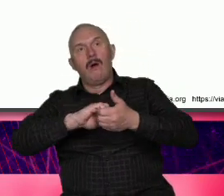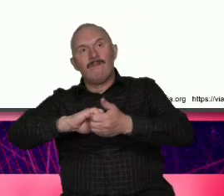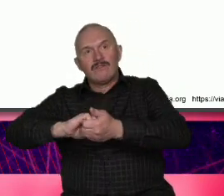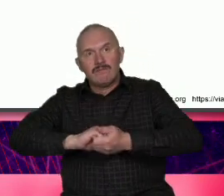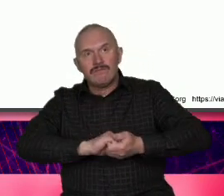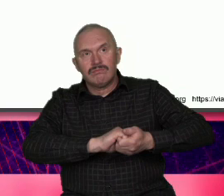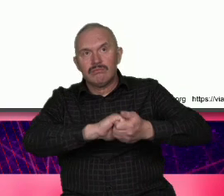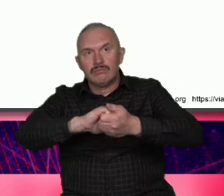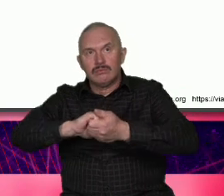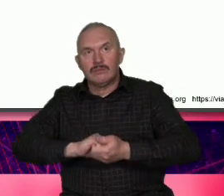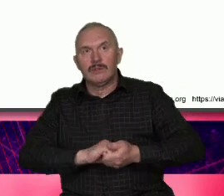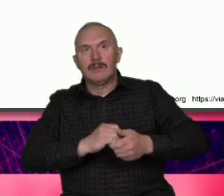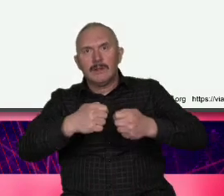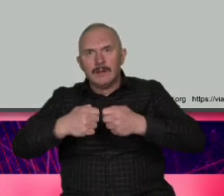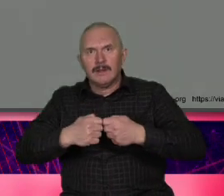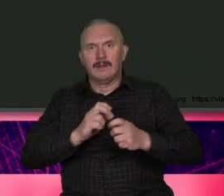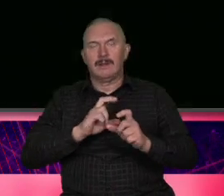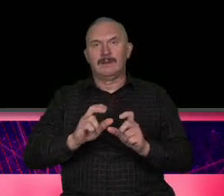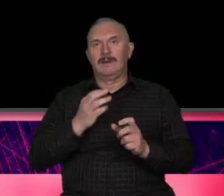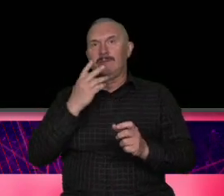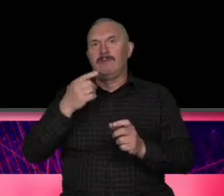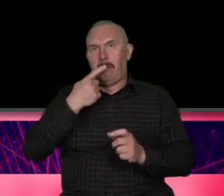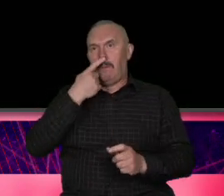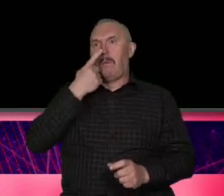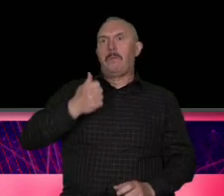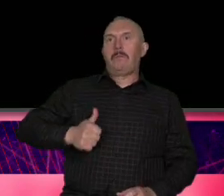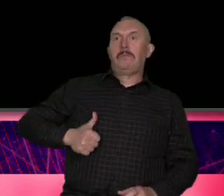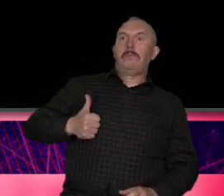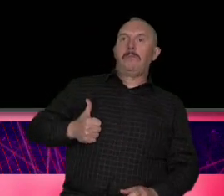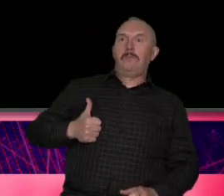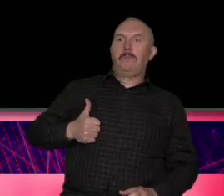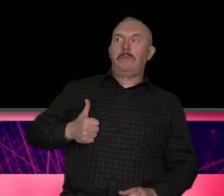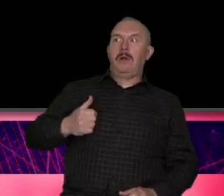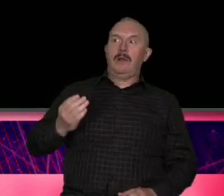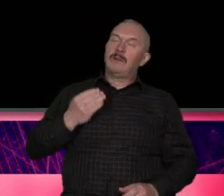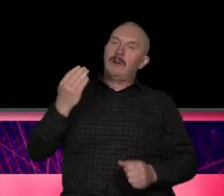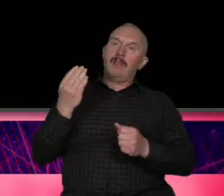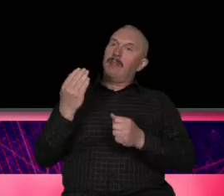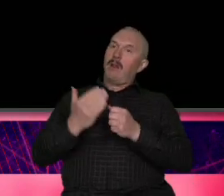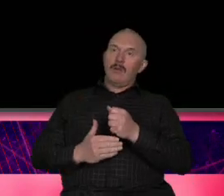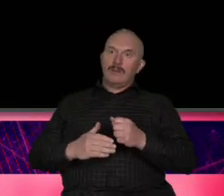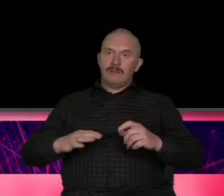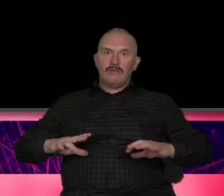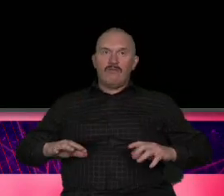mocno egoistyczni no i na sam koniec żeby tak